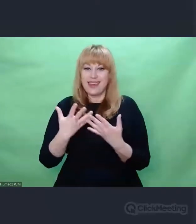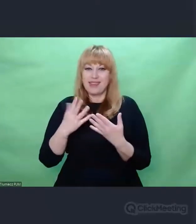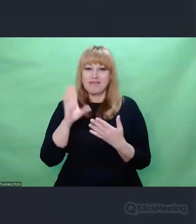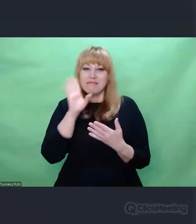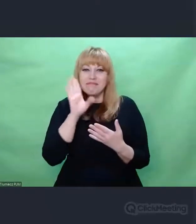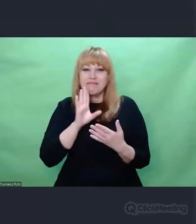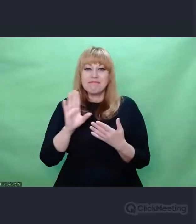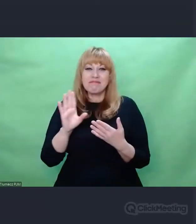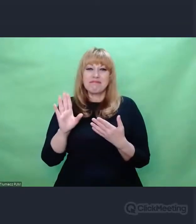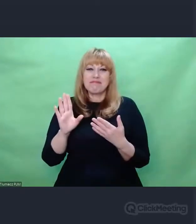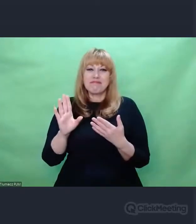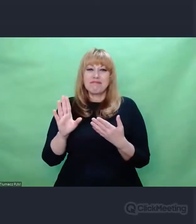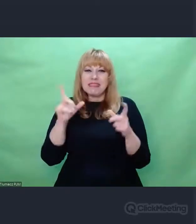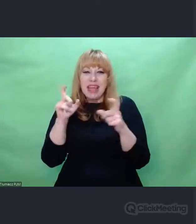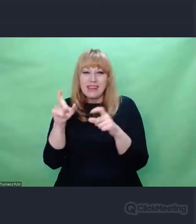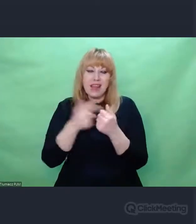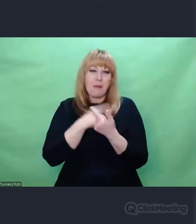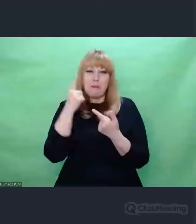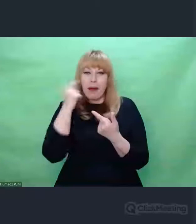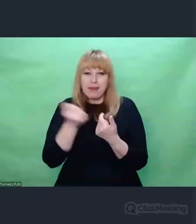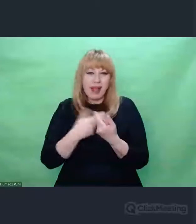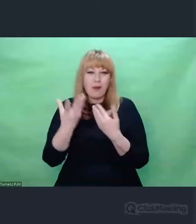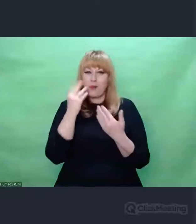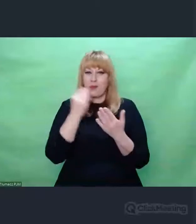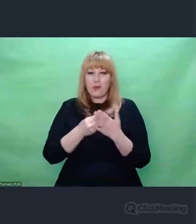które są nam najbliższe. Takie mam odczucie.